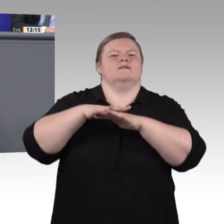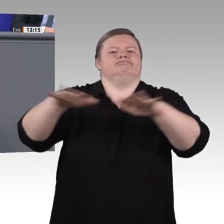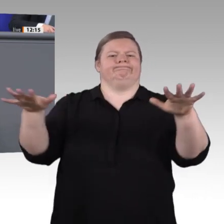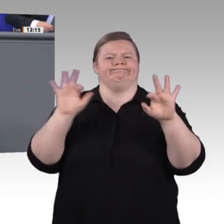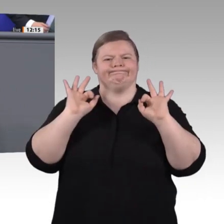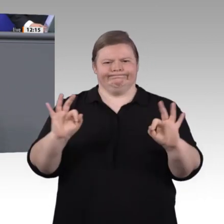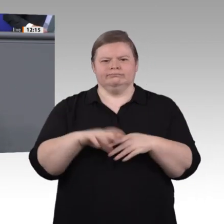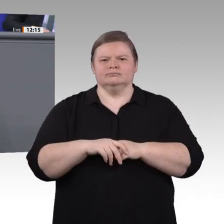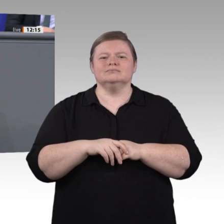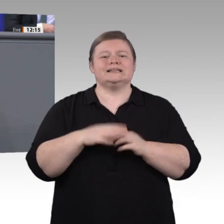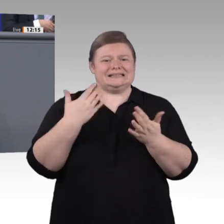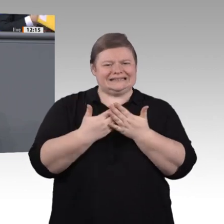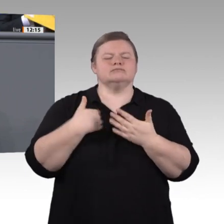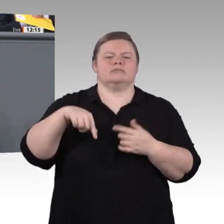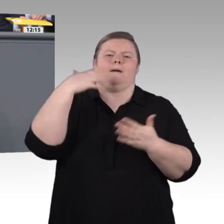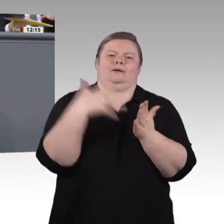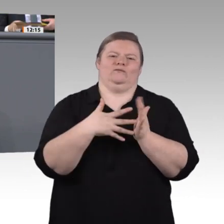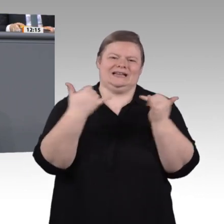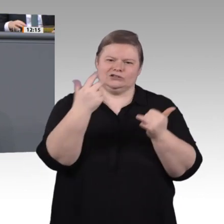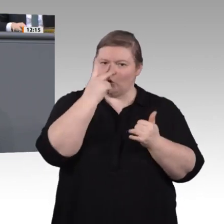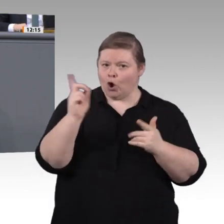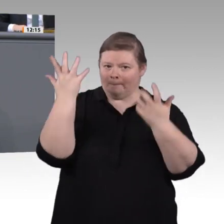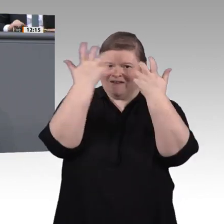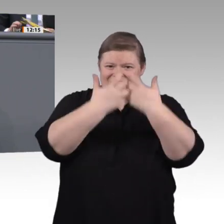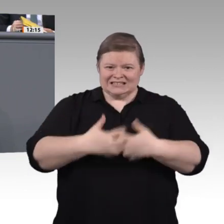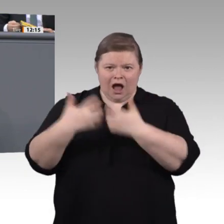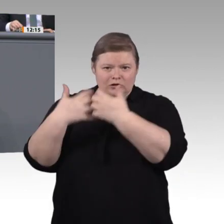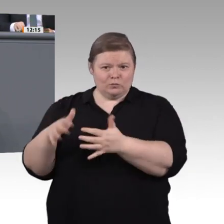an der Schnittstelle von Lehre und Studium gilt natürlich auch zukünftig: Eine